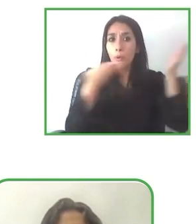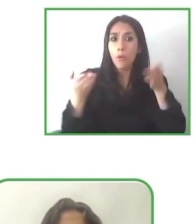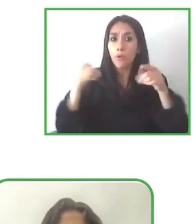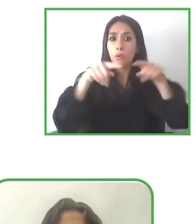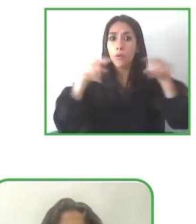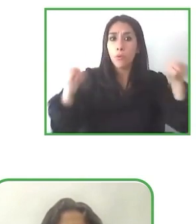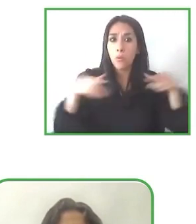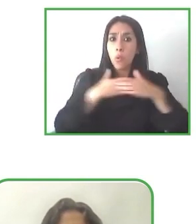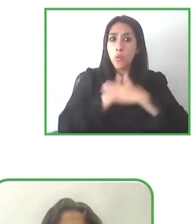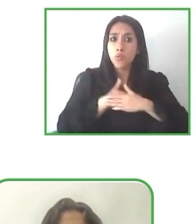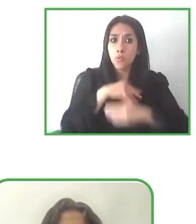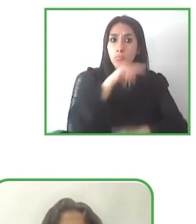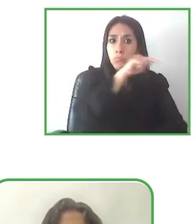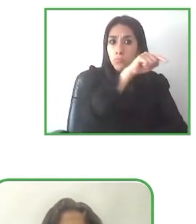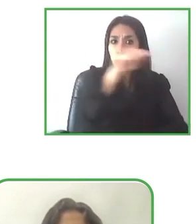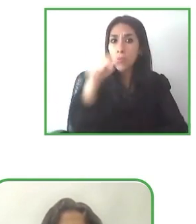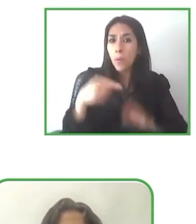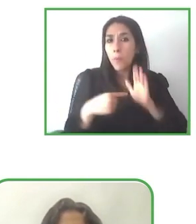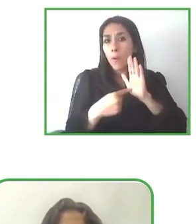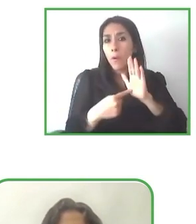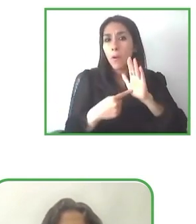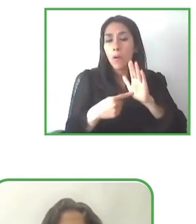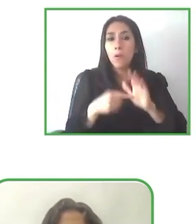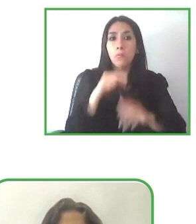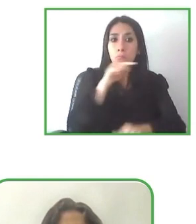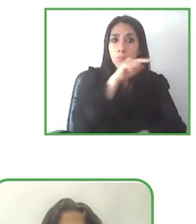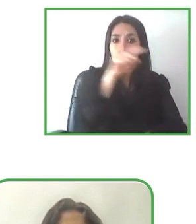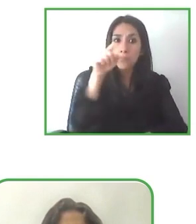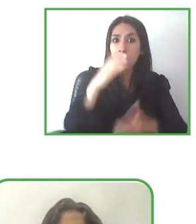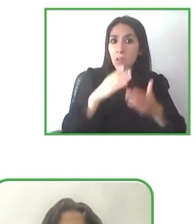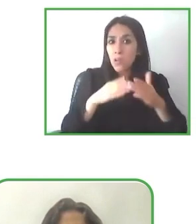Me Gustaría preguntarte, porque el proyecto está muy focalizado en accesibilidad para